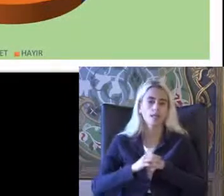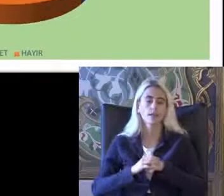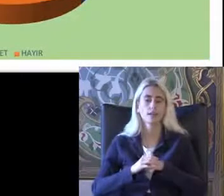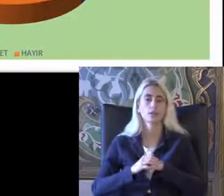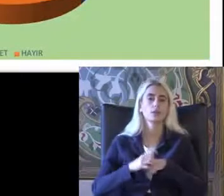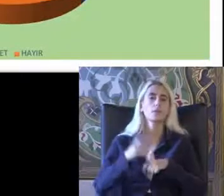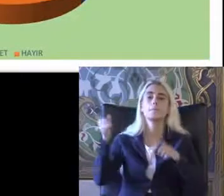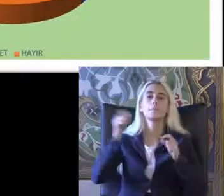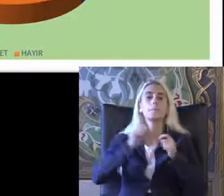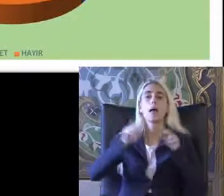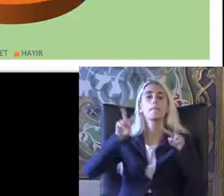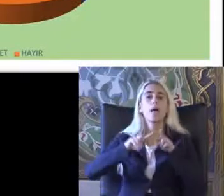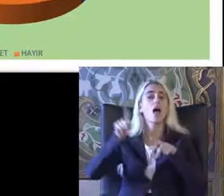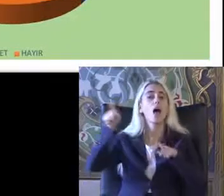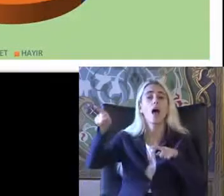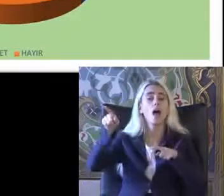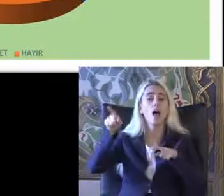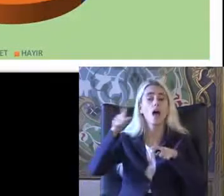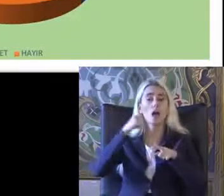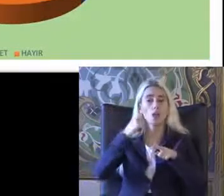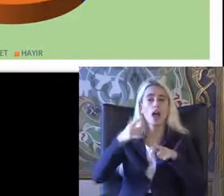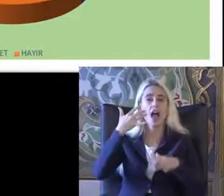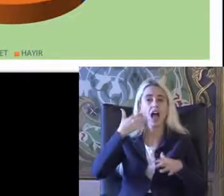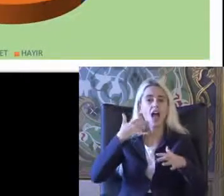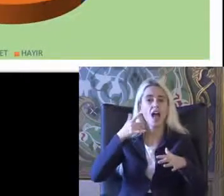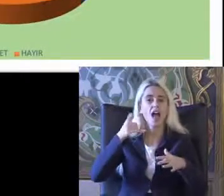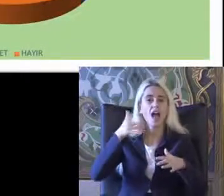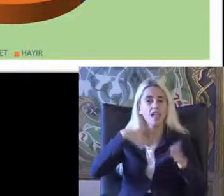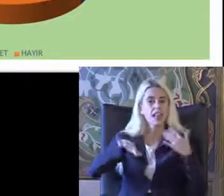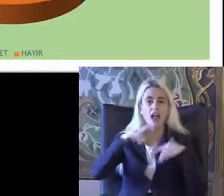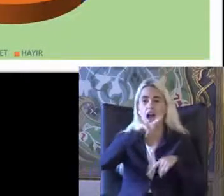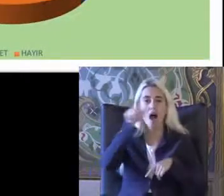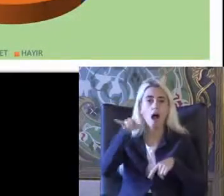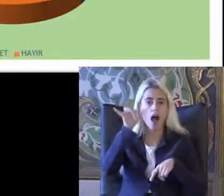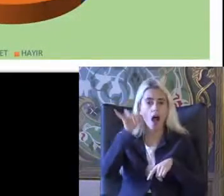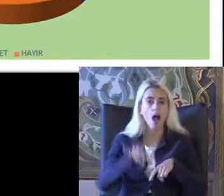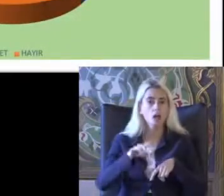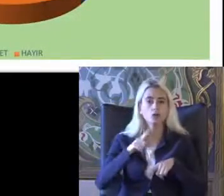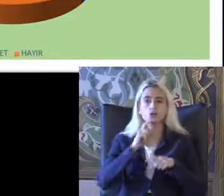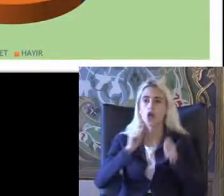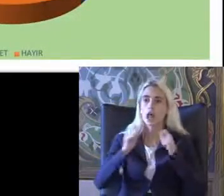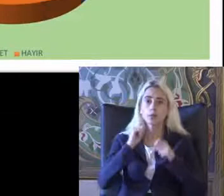Birleşmiş Milletler engelli haklarında sözleşme Haklarına ilişkin sözleşmeyi Duydunuz mu sorusuna da